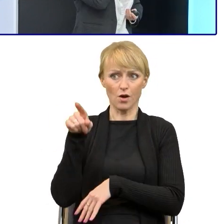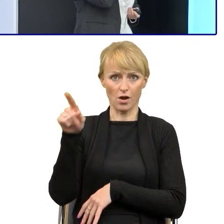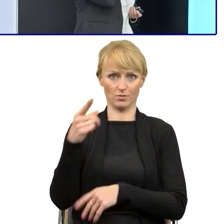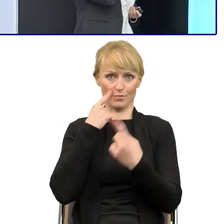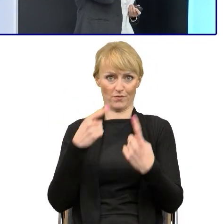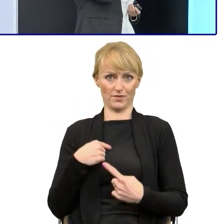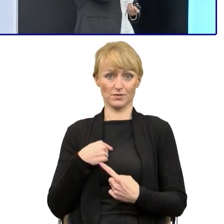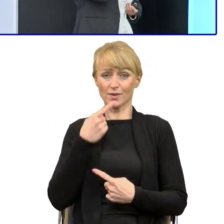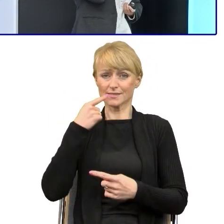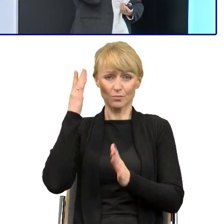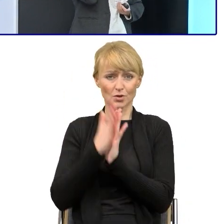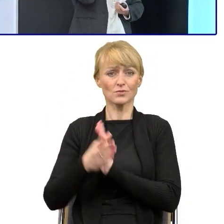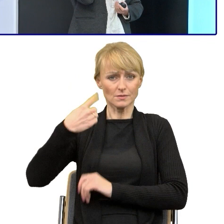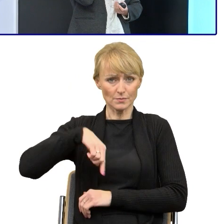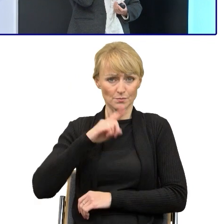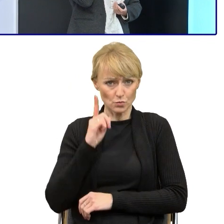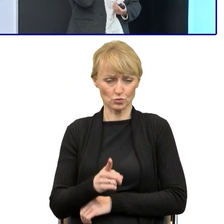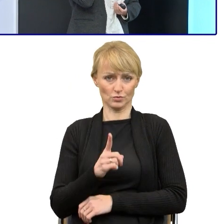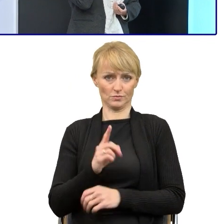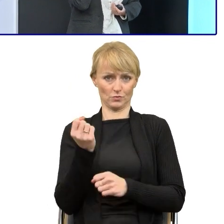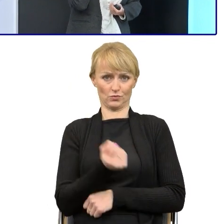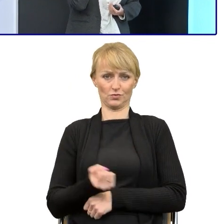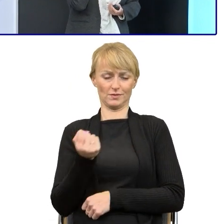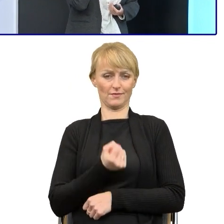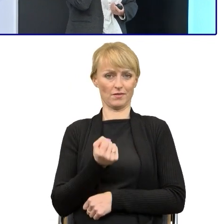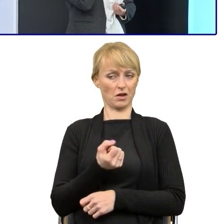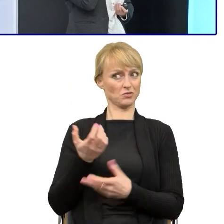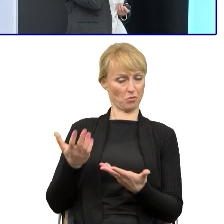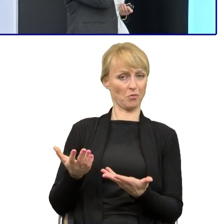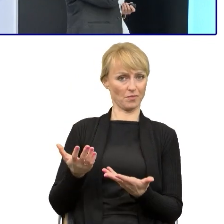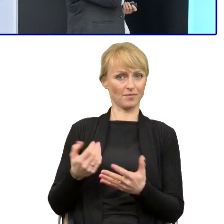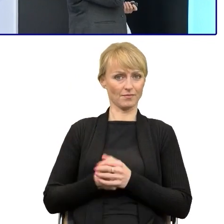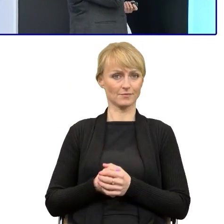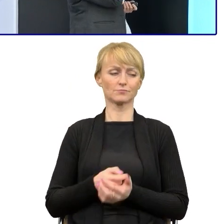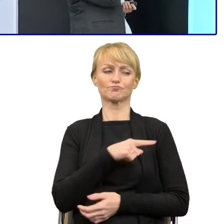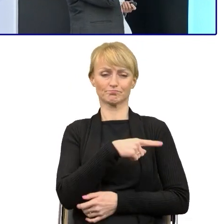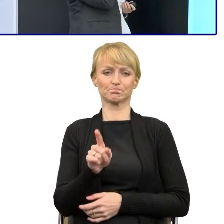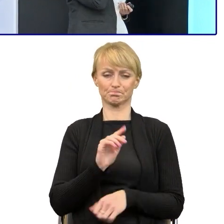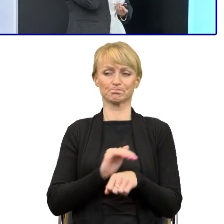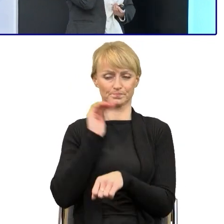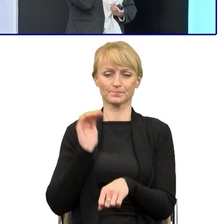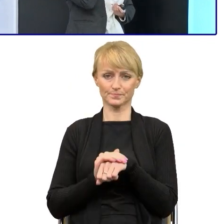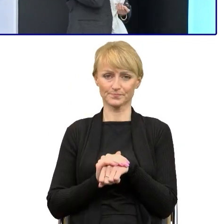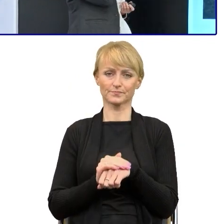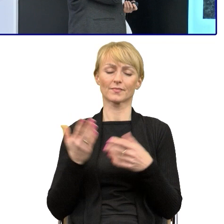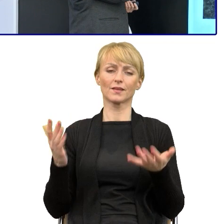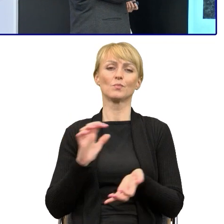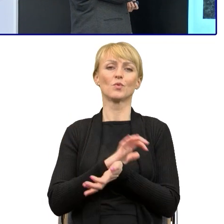Tak, więc nie ukrywam, że te publikacje są bardzo pomocne i zachęcam, jeśli ktoś z Państwa ich nie wykorzystuje do wykorzystywania,